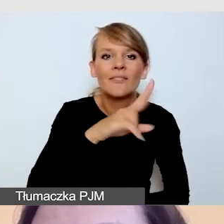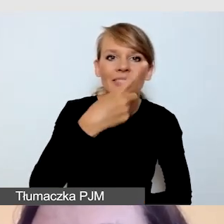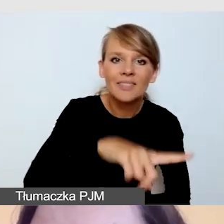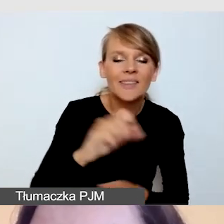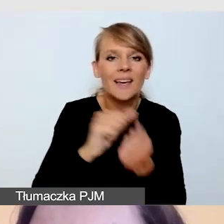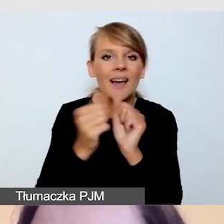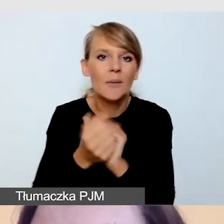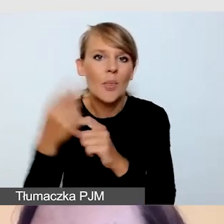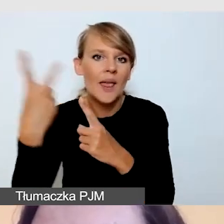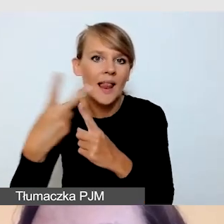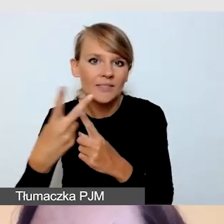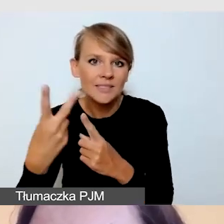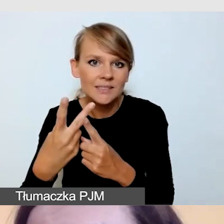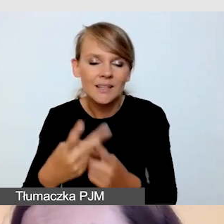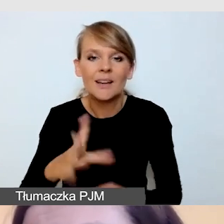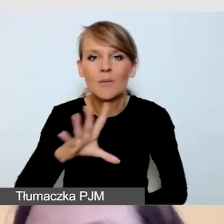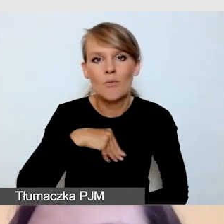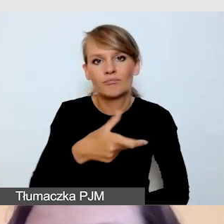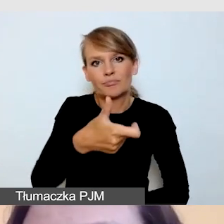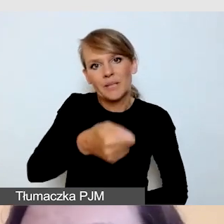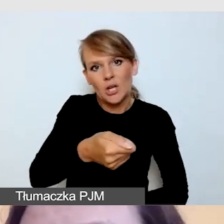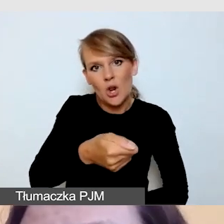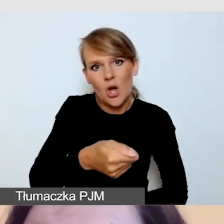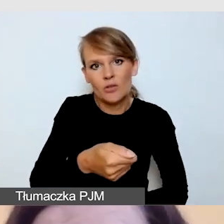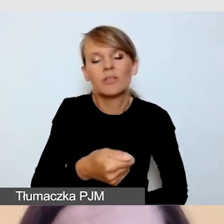które włączamy sobie pilotem, czy takie, które znamy z YouTube'a,